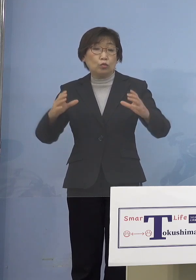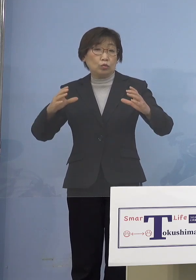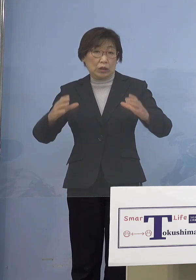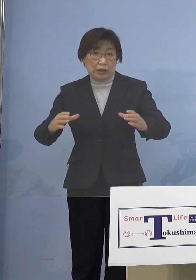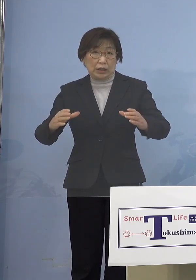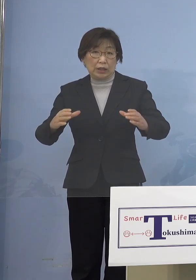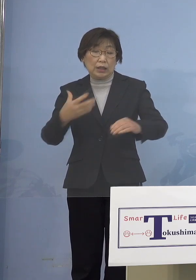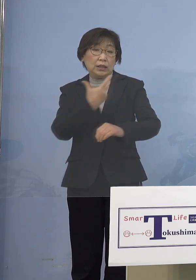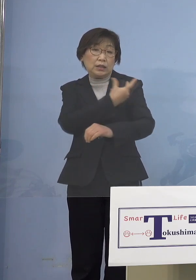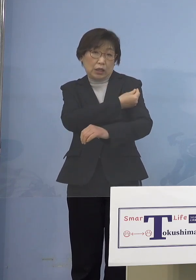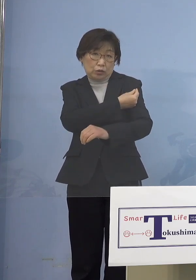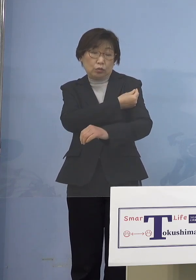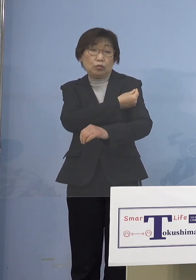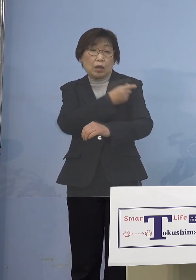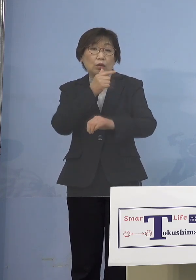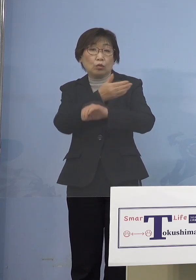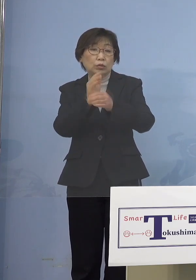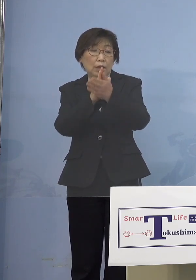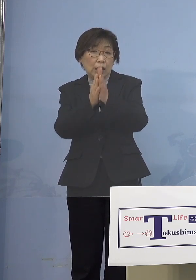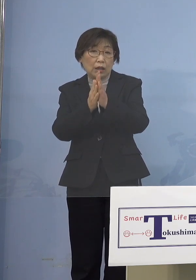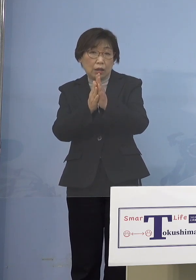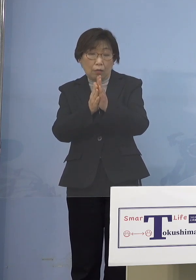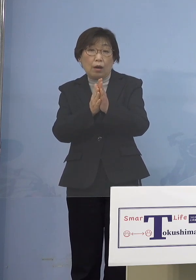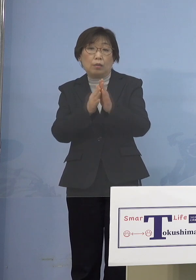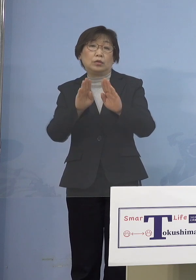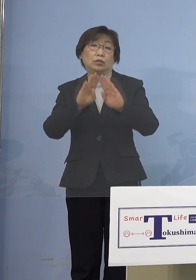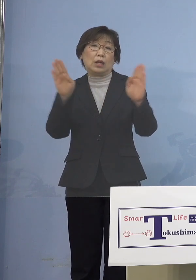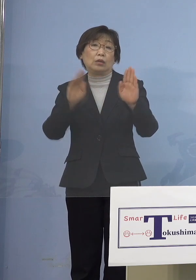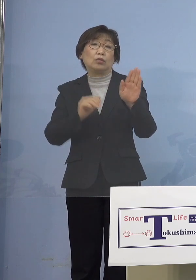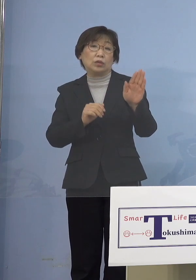徳島県においては そうしたところも必要になるので